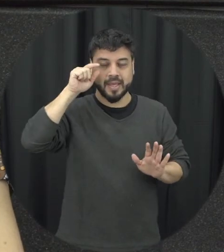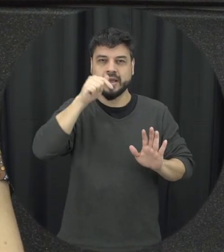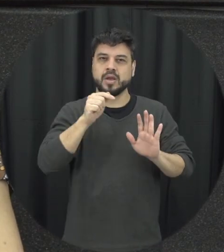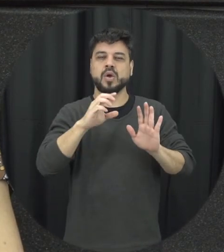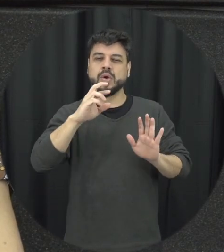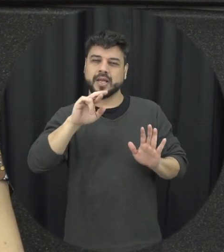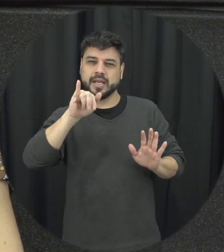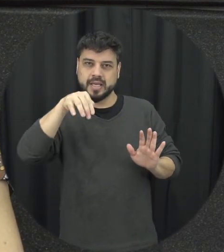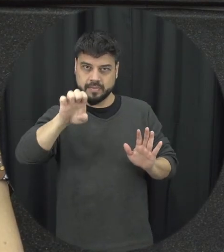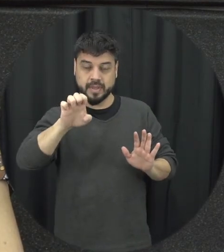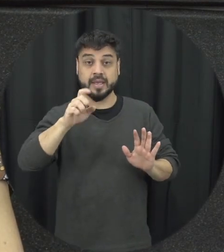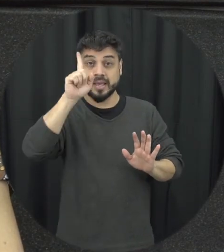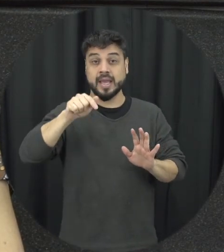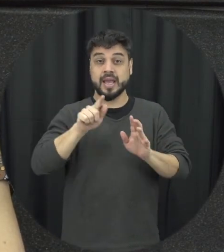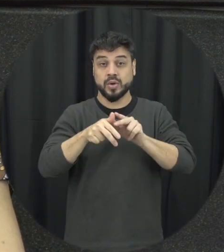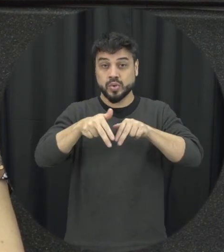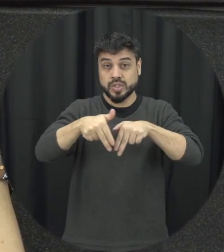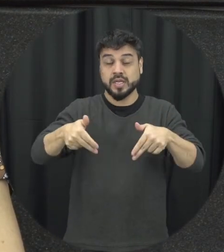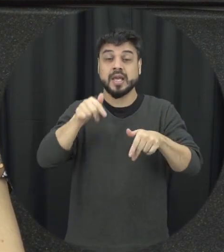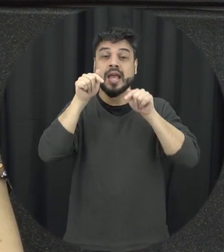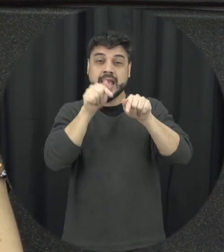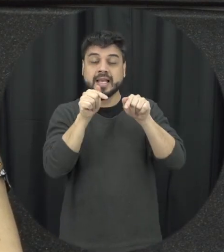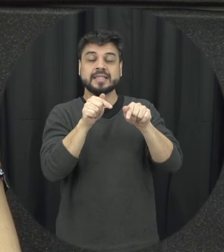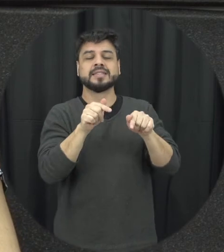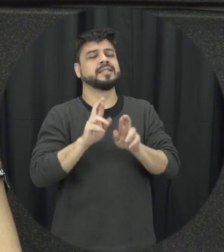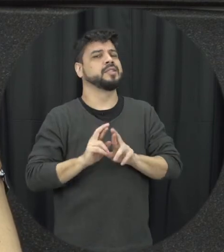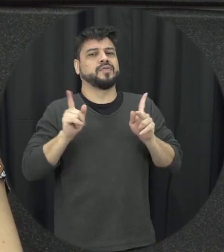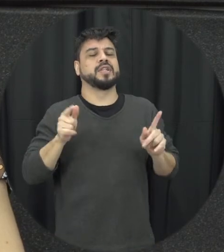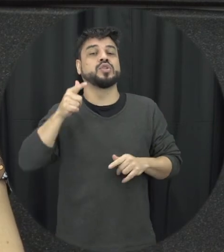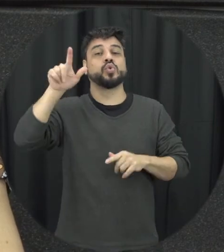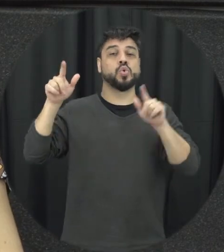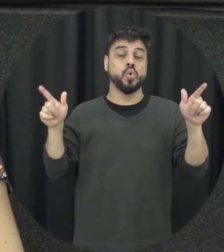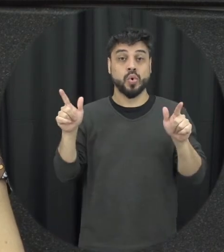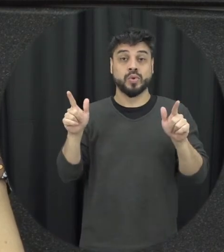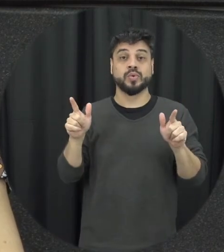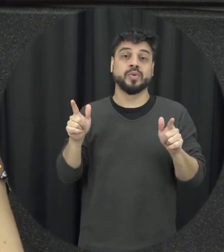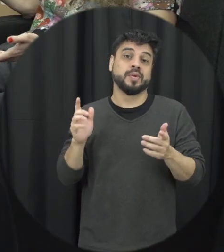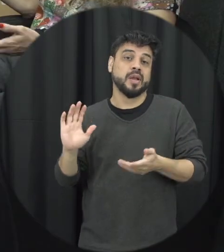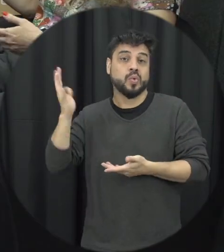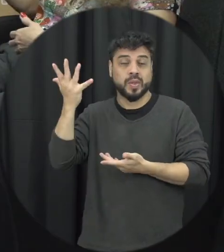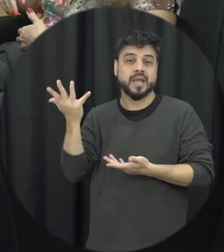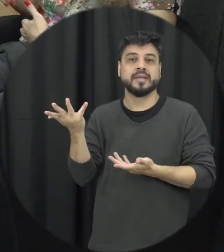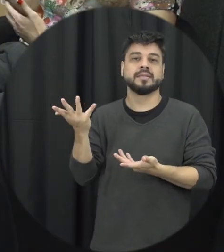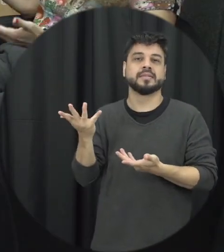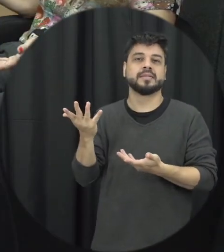a gente tem na violência baseada no gênero ele é diferente de outros crimes que são perpetrados nas